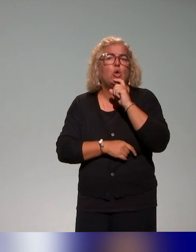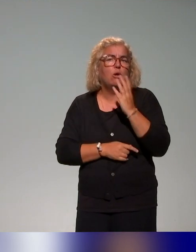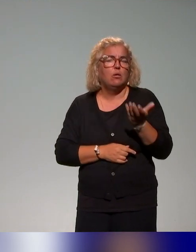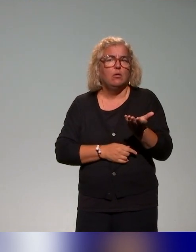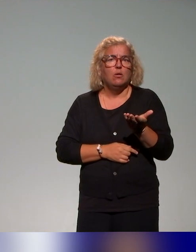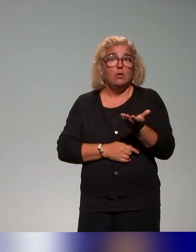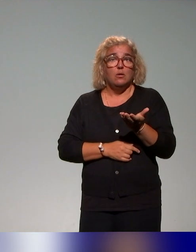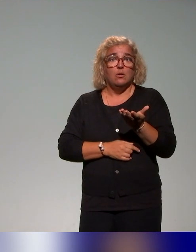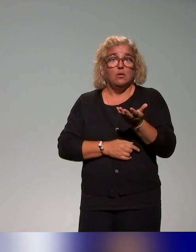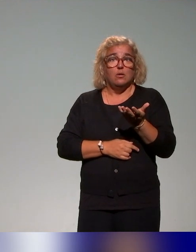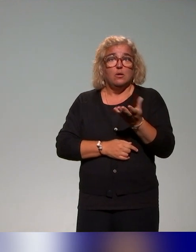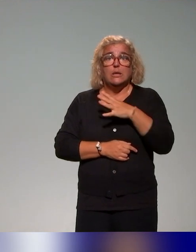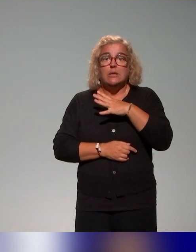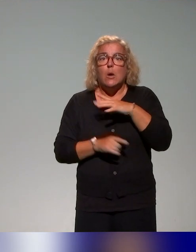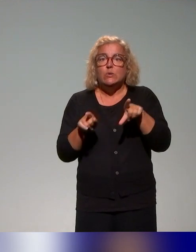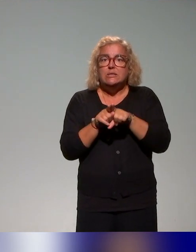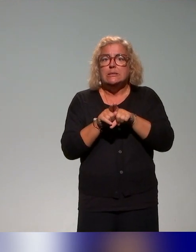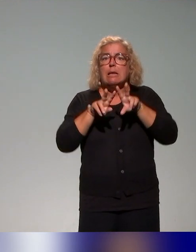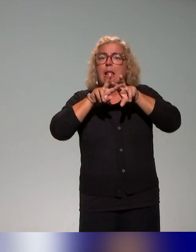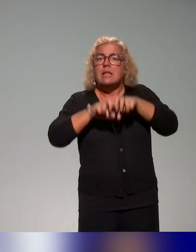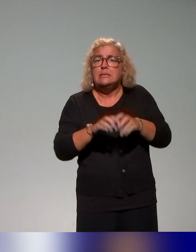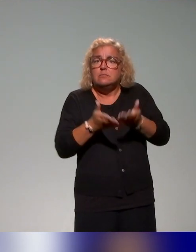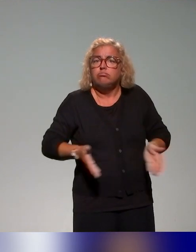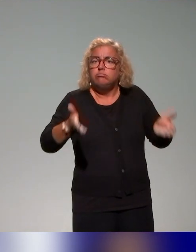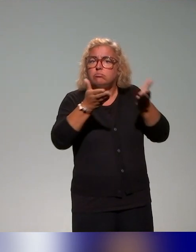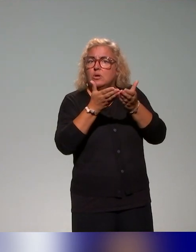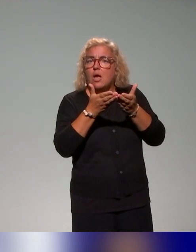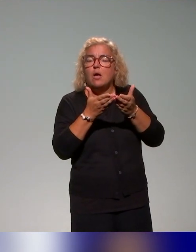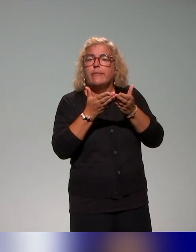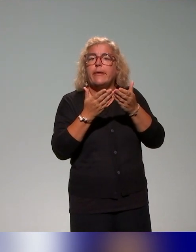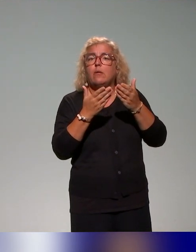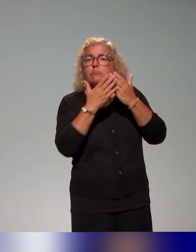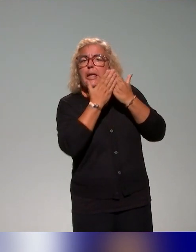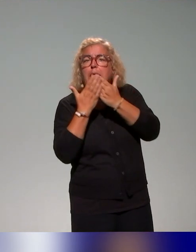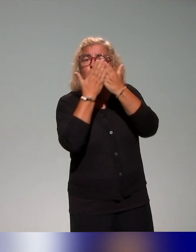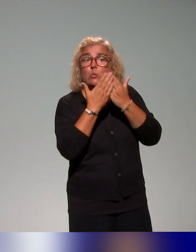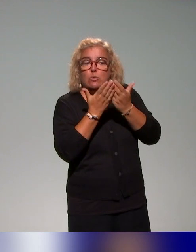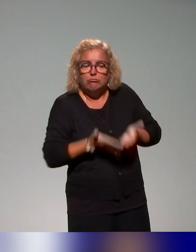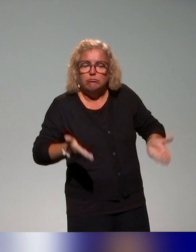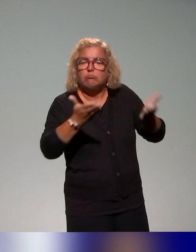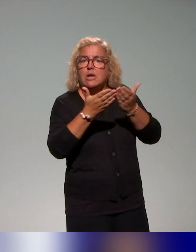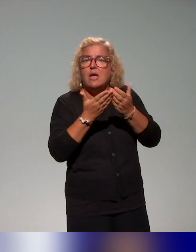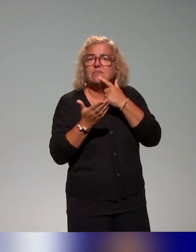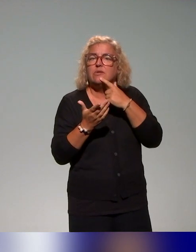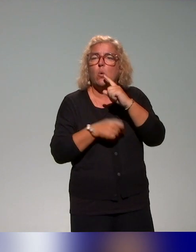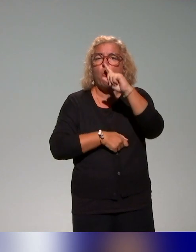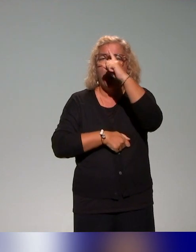Il y a aussi des études de cas qui ont été co-construites. Alors ce qu'on a appelé études de cas, c'est des profils étudiants,